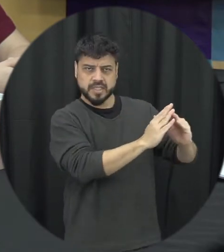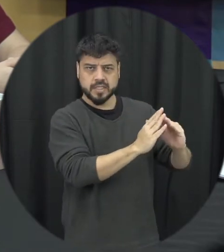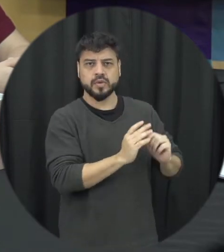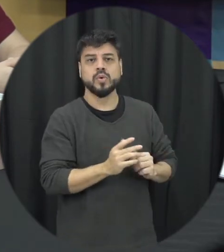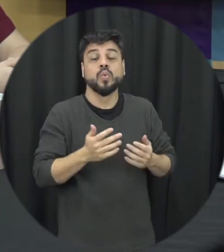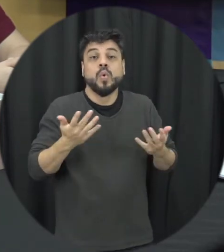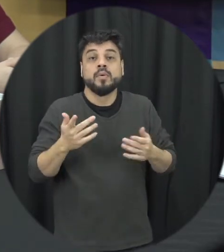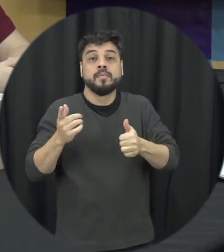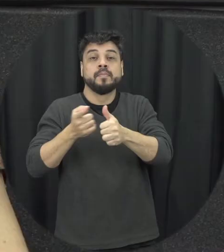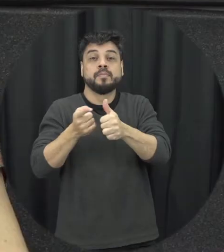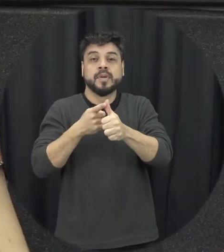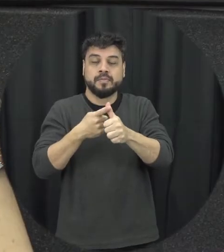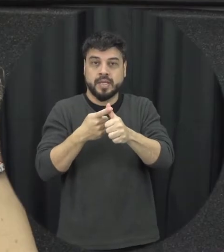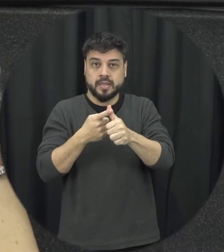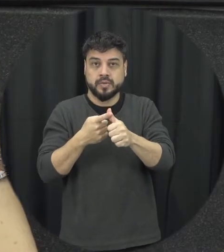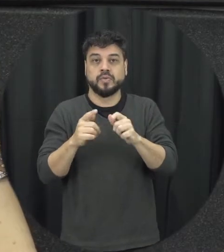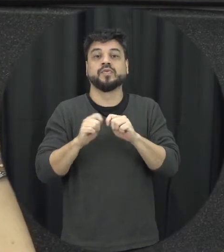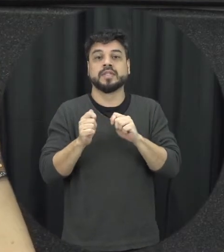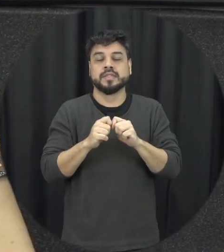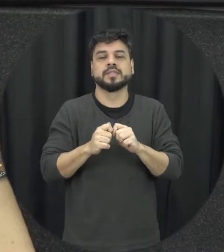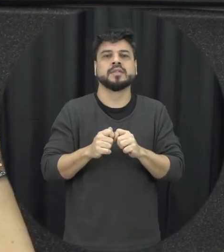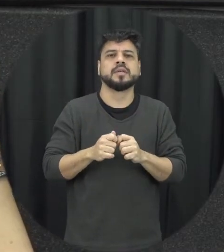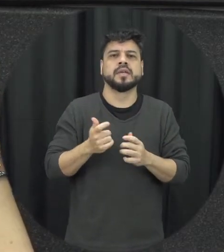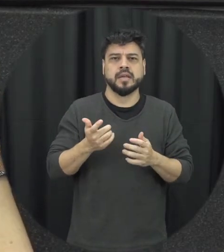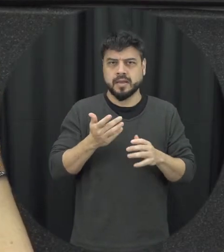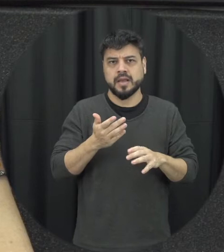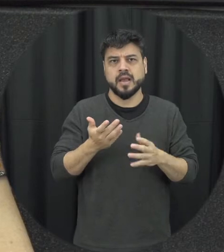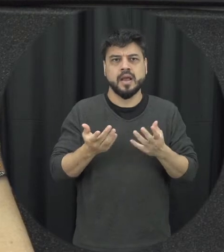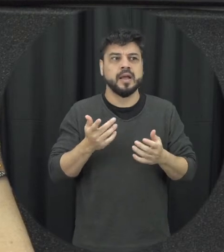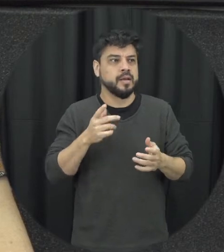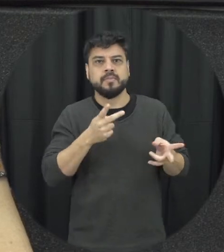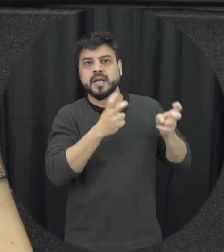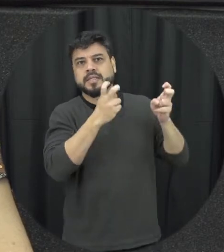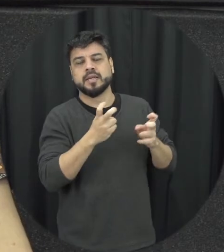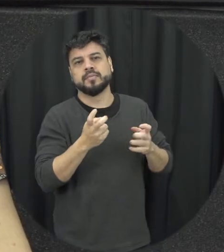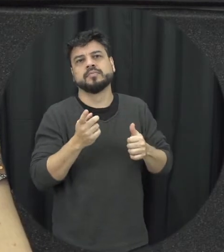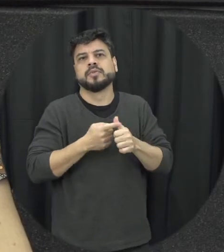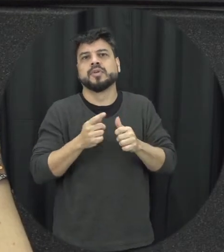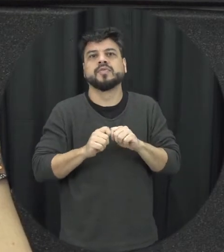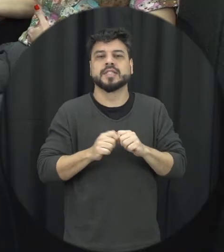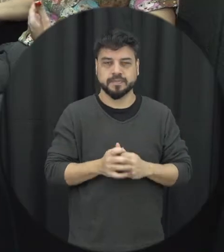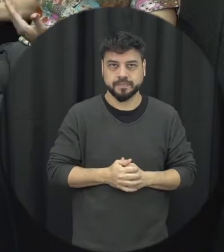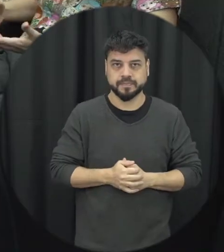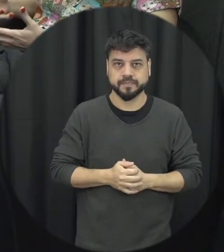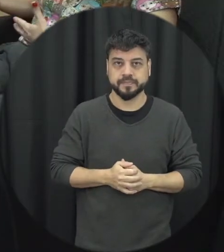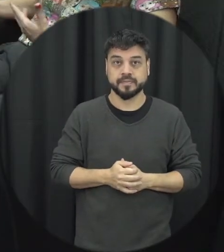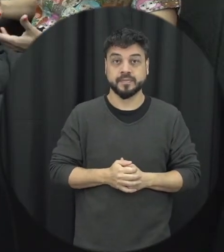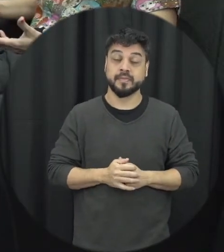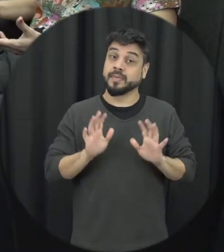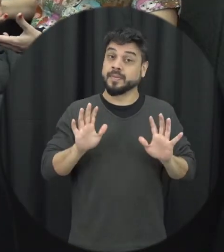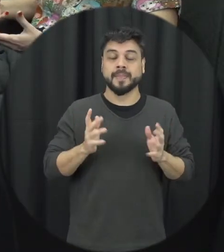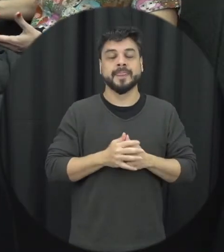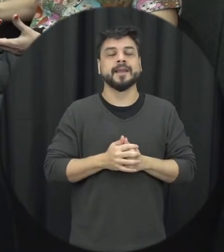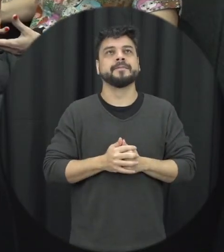se a pessoa presenciar uma situação escutar ver que tá acontecendo alguma coisa ali que ele